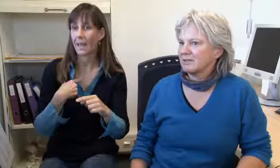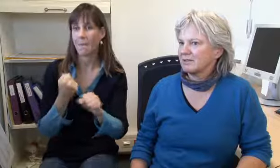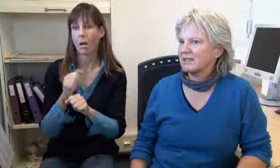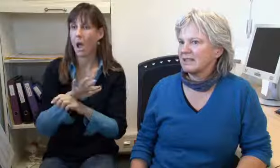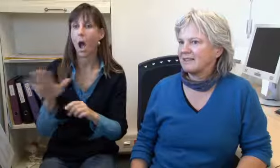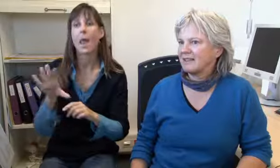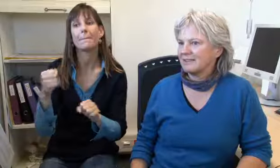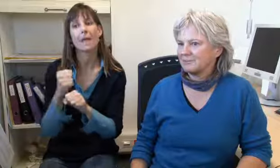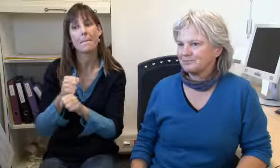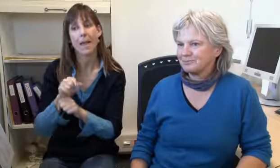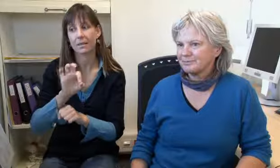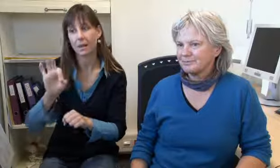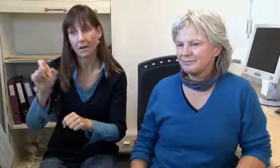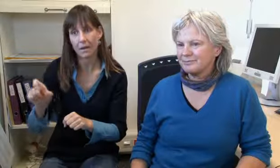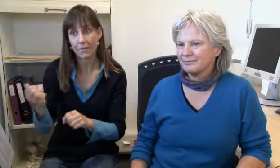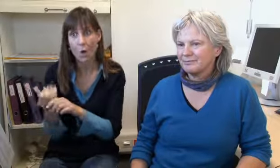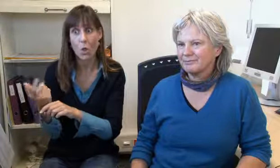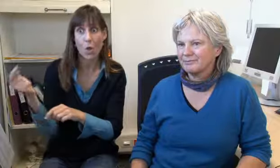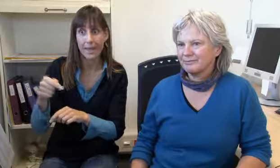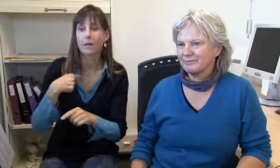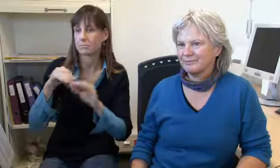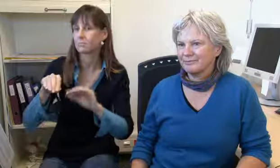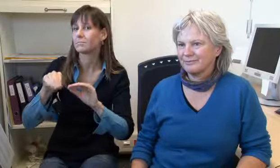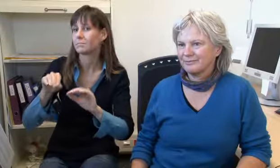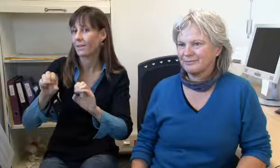und ich schule alle Mitarbeiter für diese Tätigkeit.